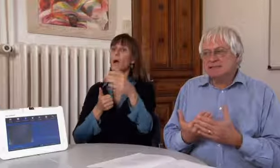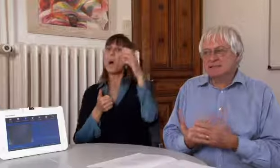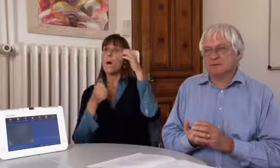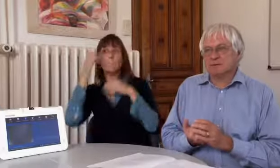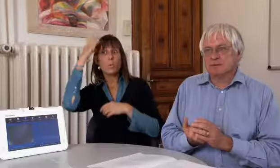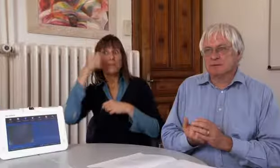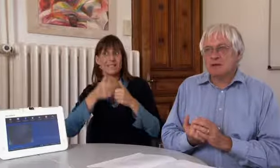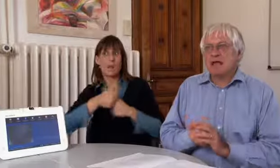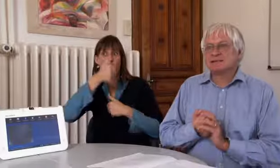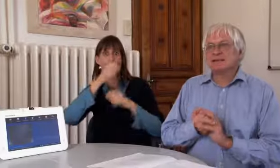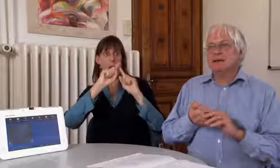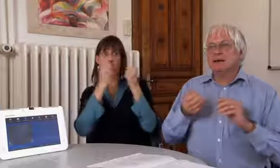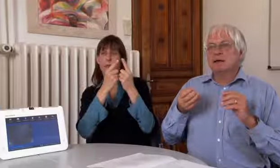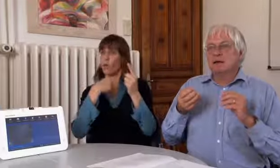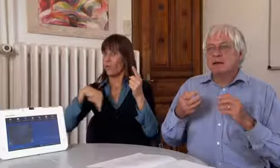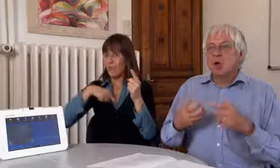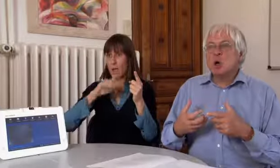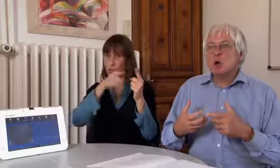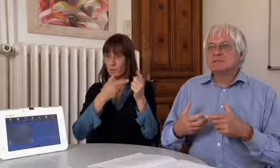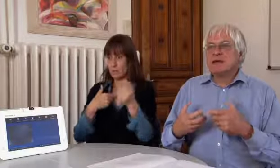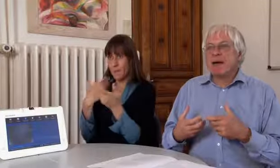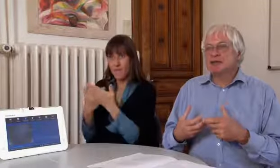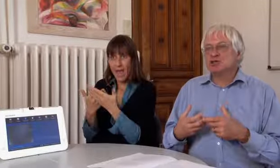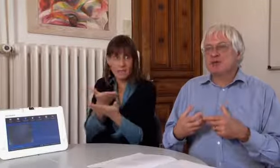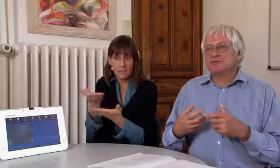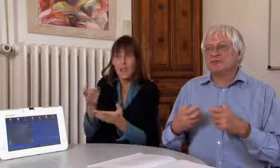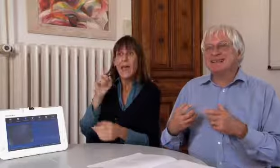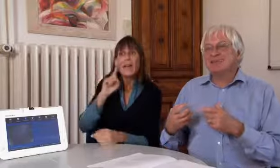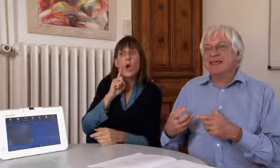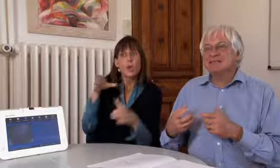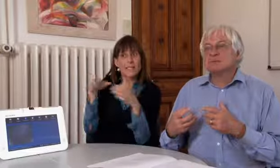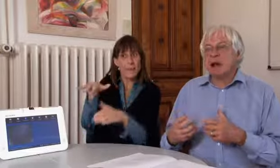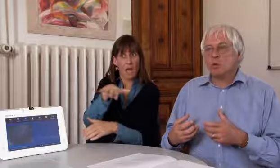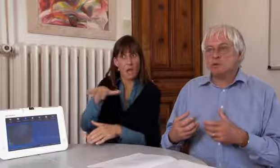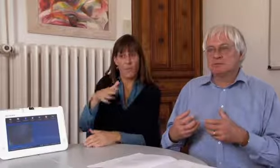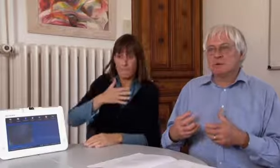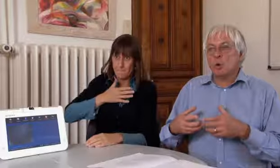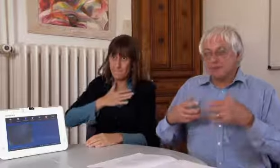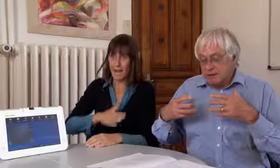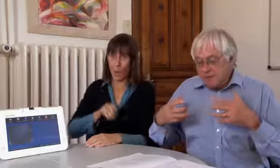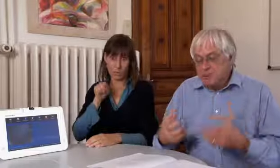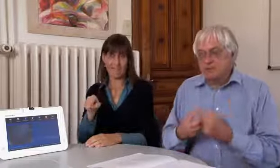Wir müssen dem Bundesrat beweisen dass die Gehörlosengemeinschaft